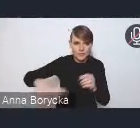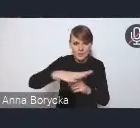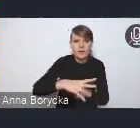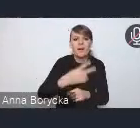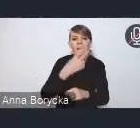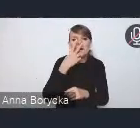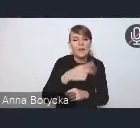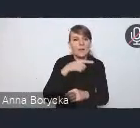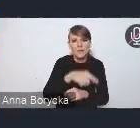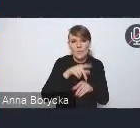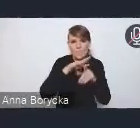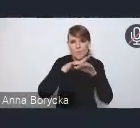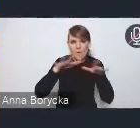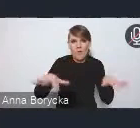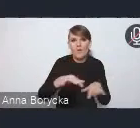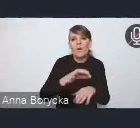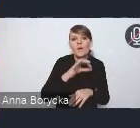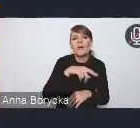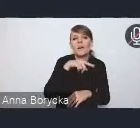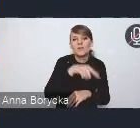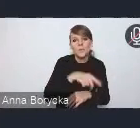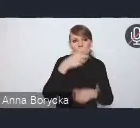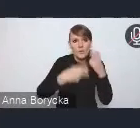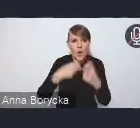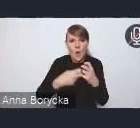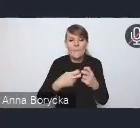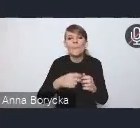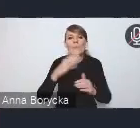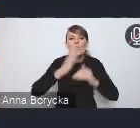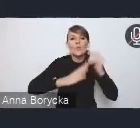i bardzo problemowym, w szczególności ta niekontrolowana suburbanizacja.